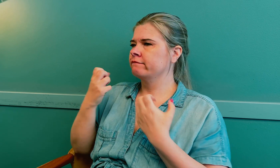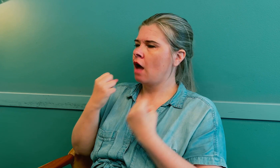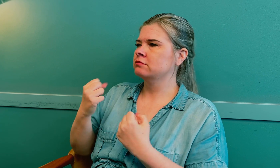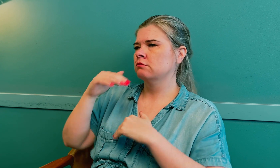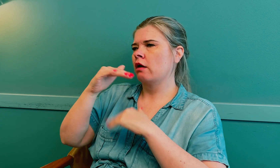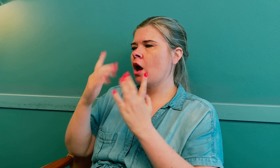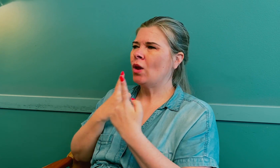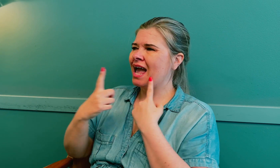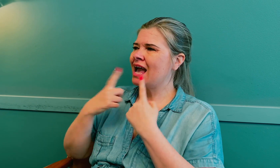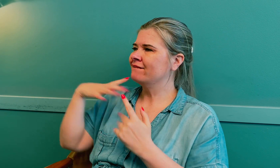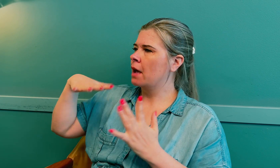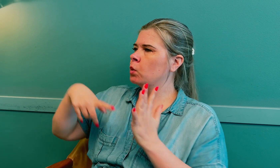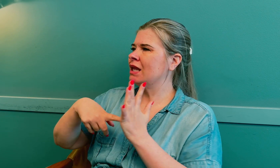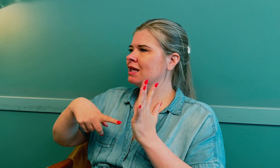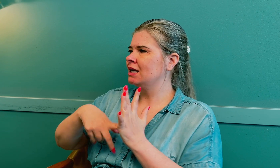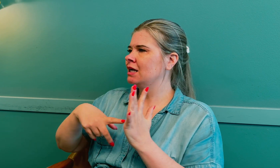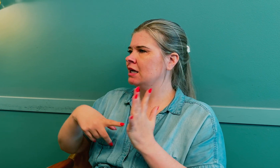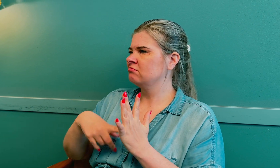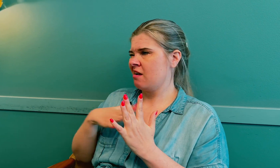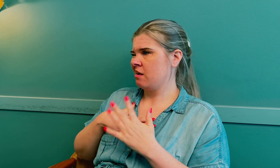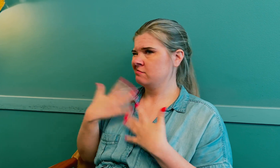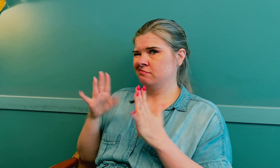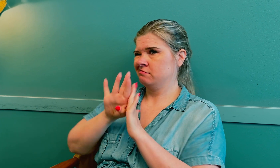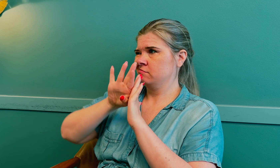En standard konsultasjon varer i 15 minutter.